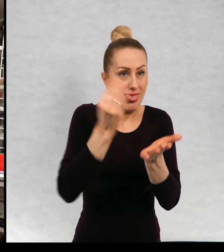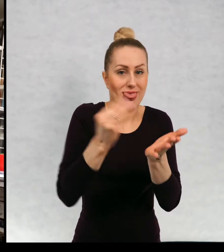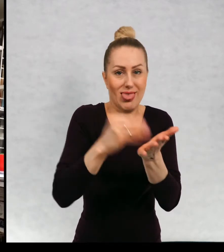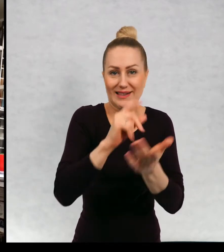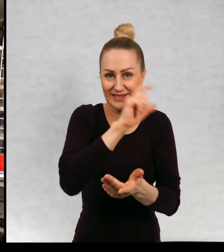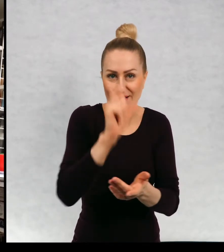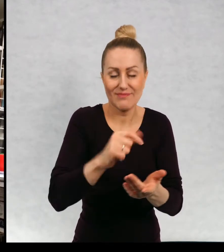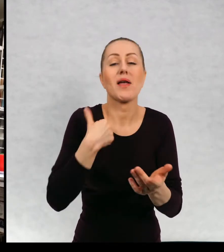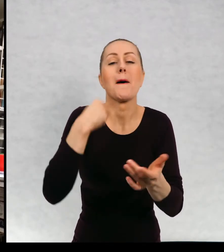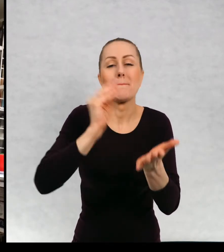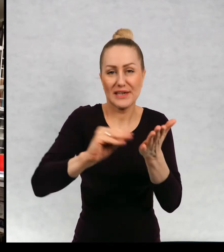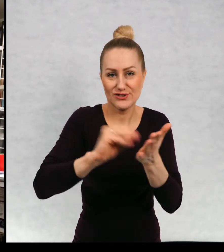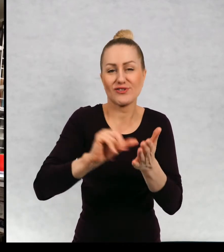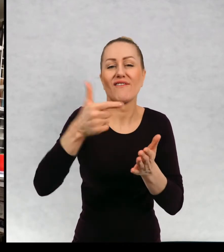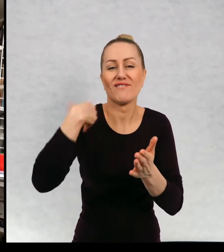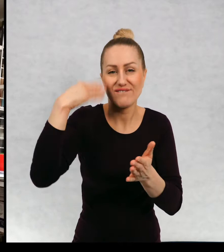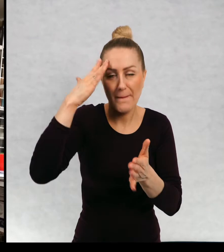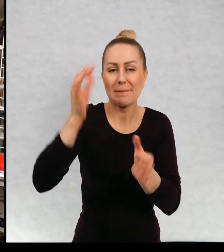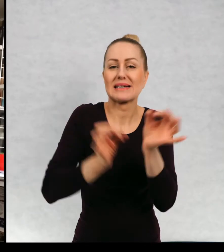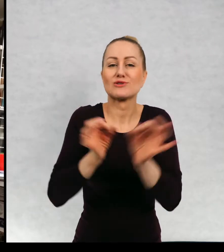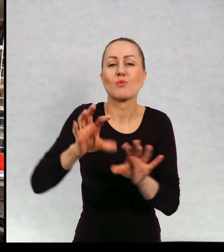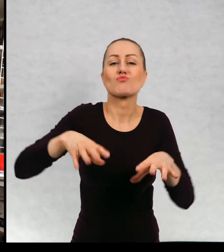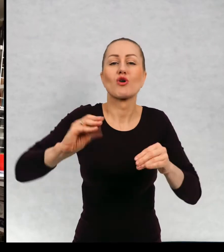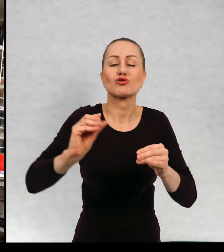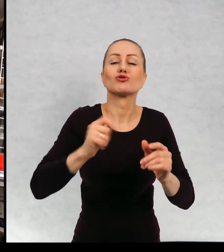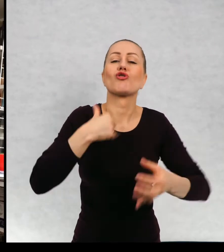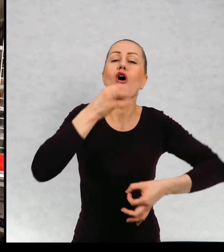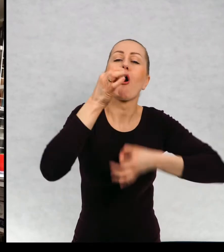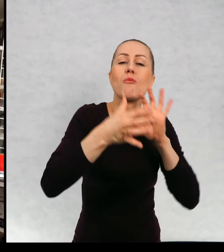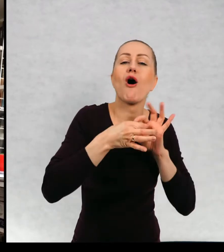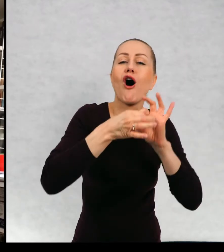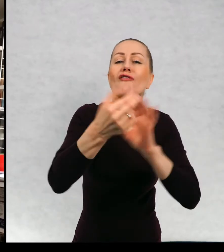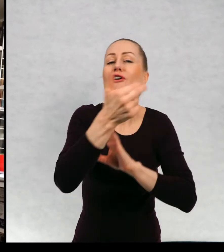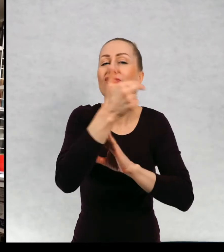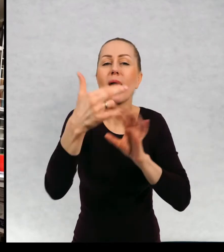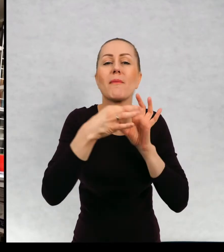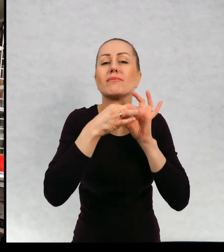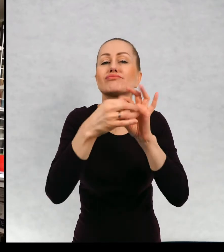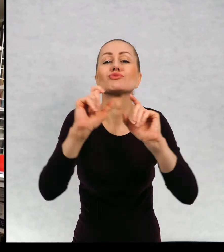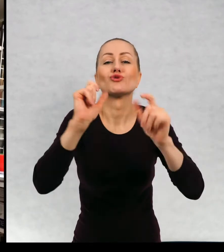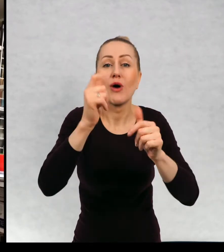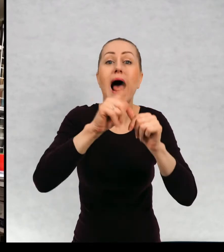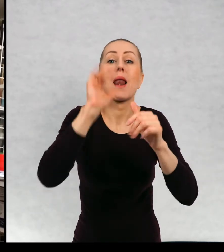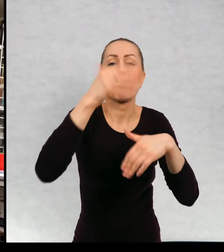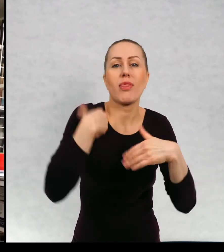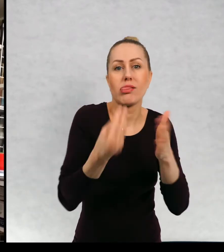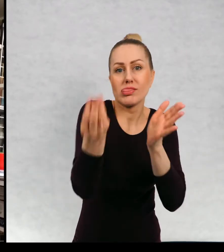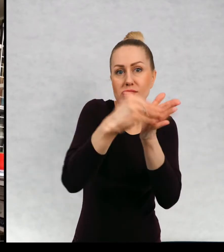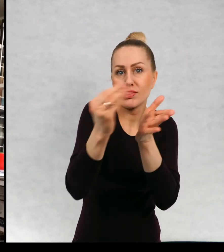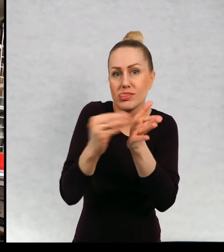historię opowiedzieć, a później jakby śledzę losy bohaterów, daję